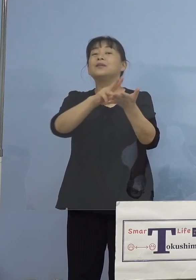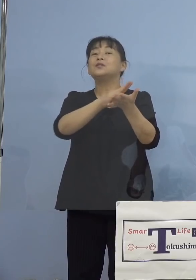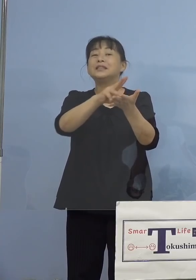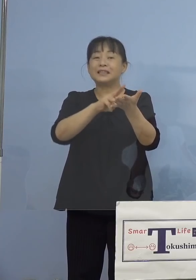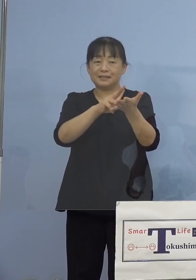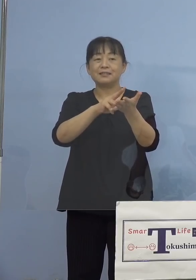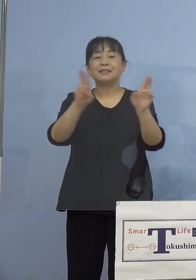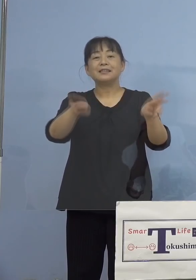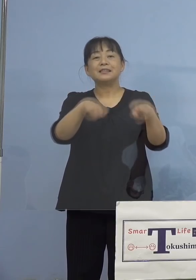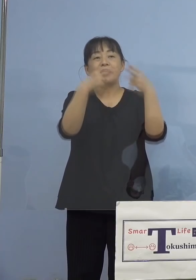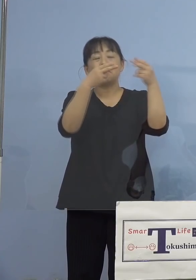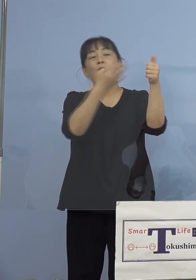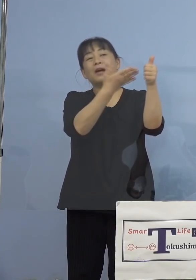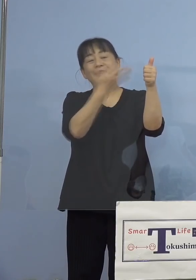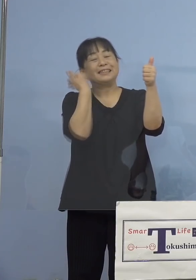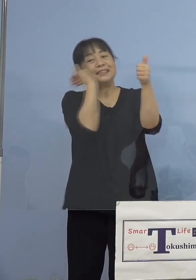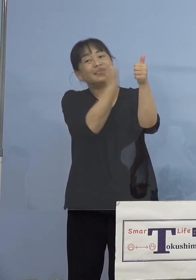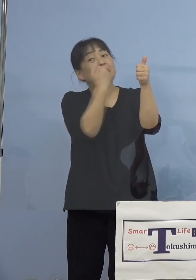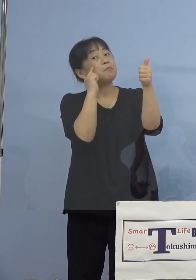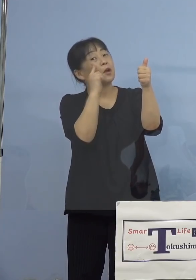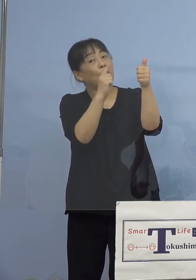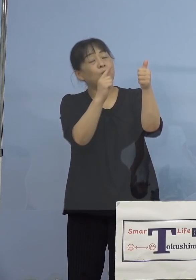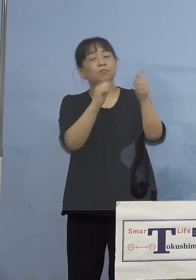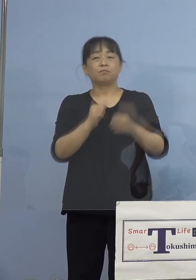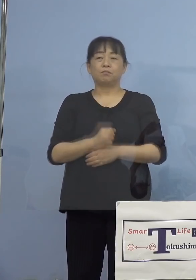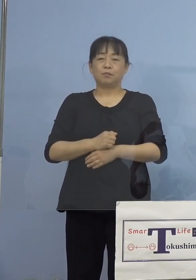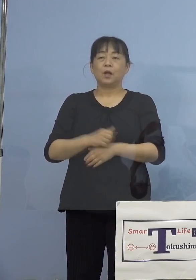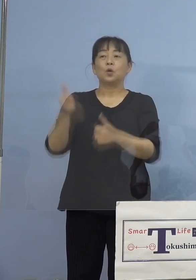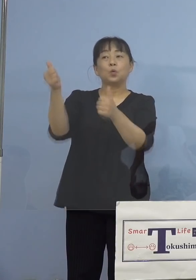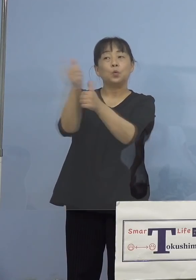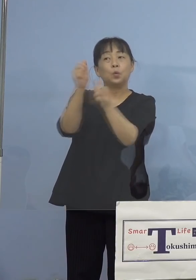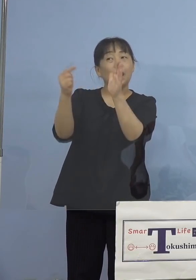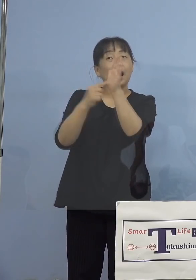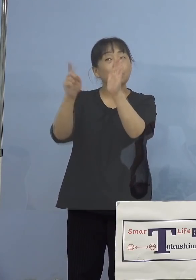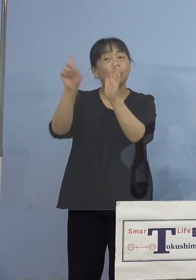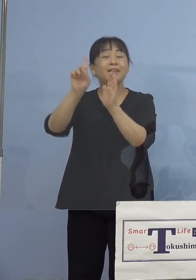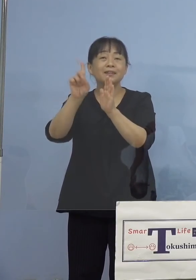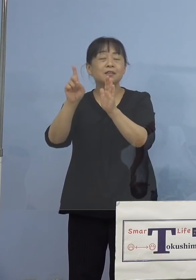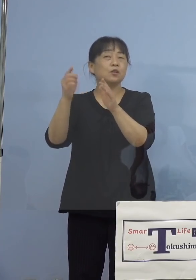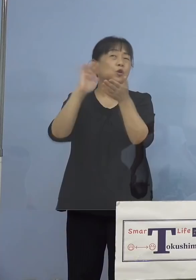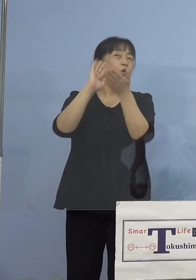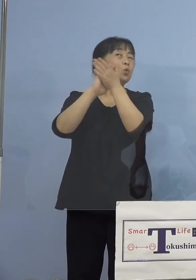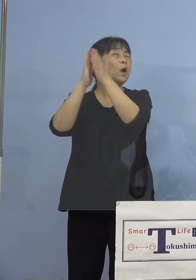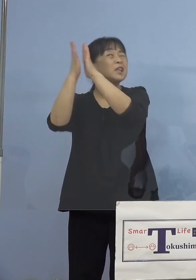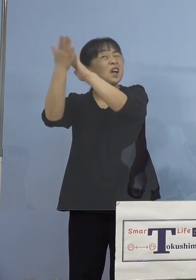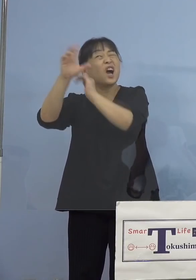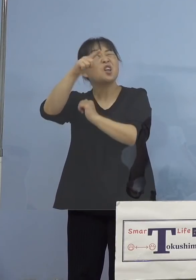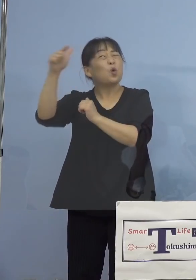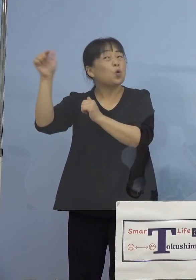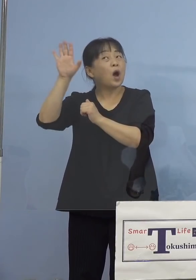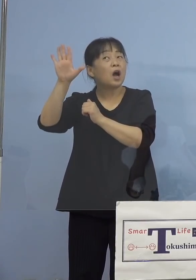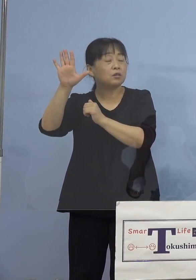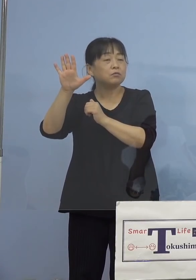今のワクチンの副反応は、なんかいろんな噂 聞いたんだけど、ワクチンの効果は